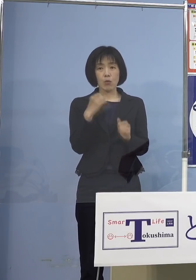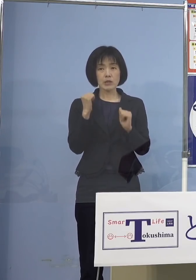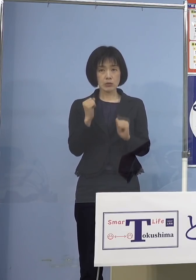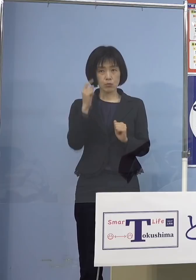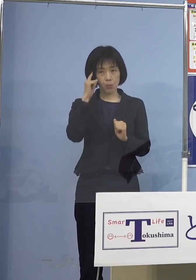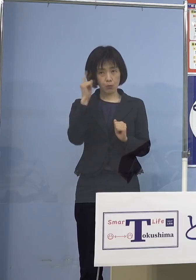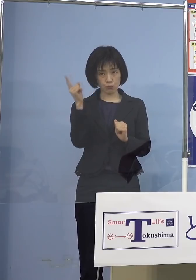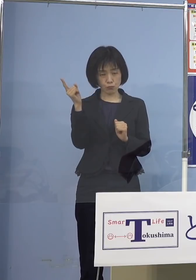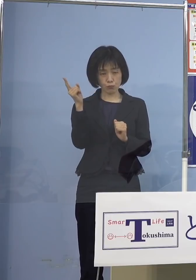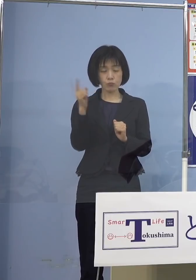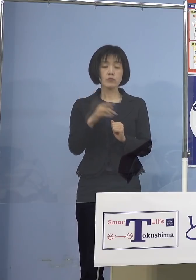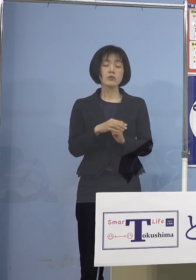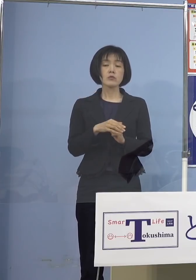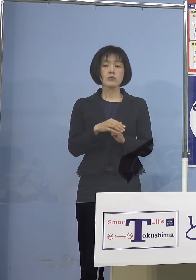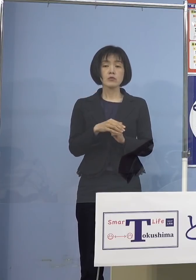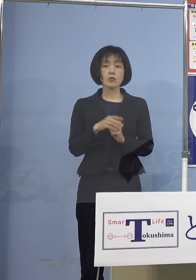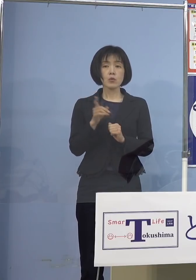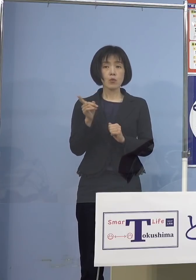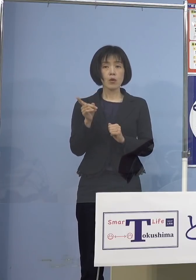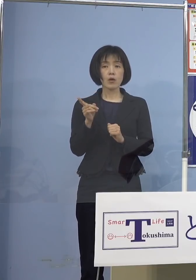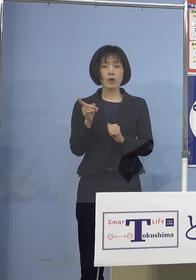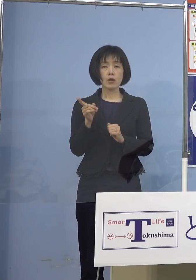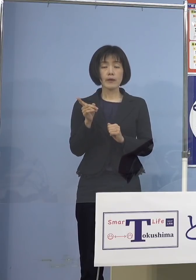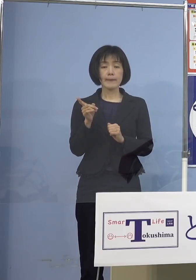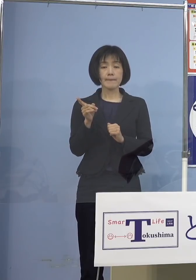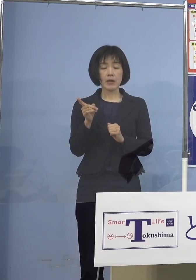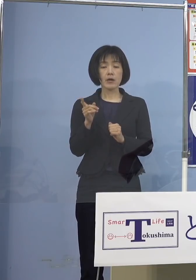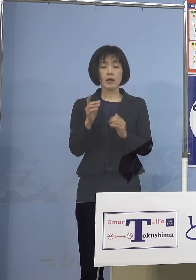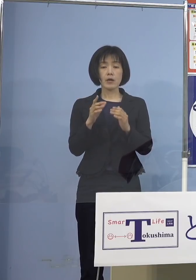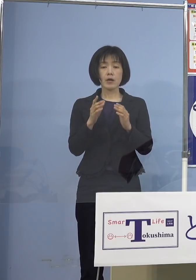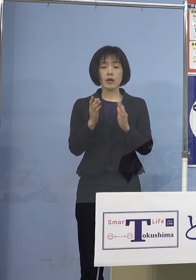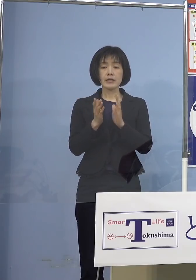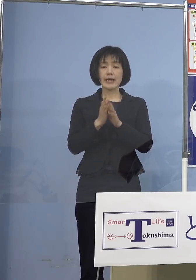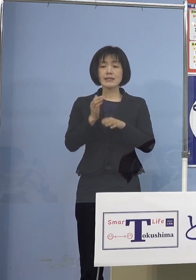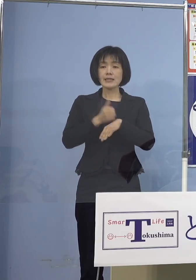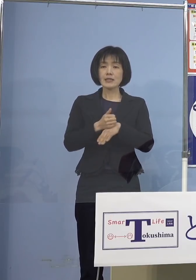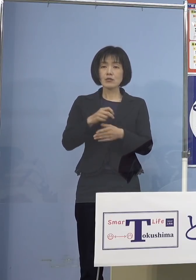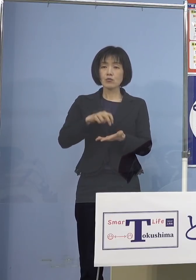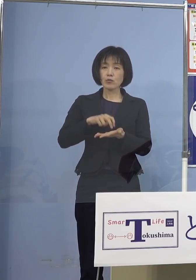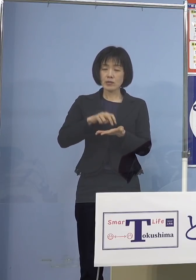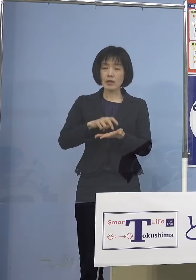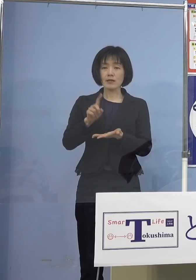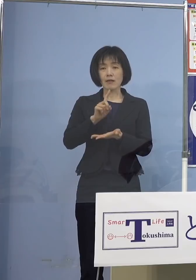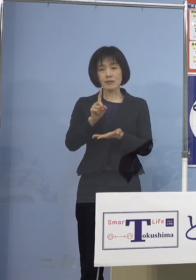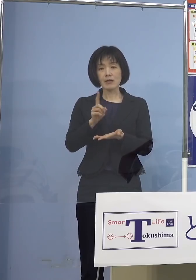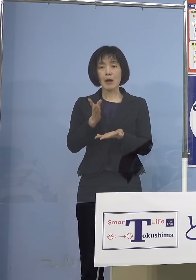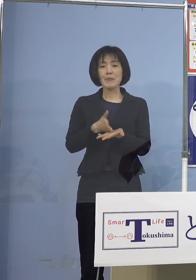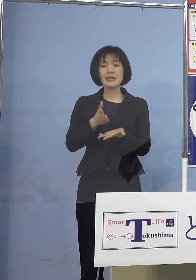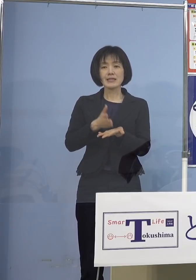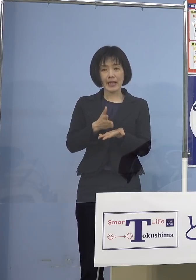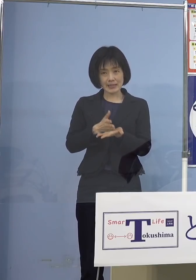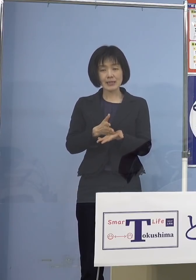それについて知事から 何かメッセージというか お言葉がありましたら